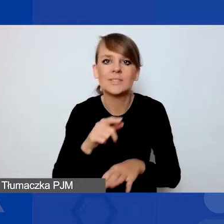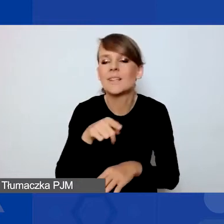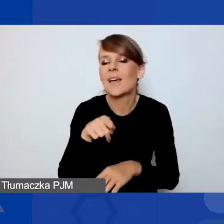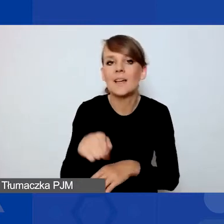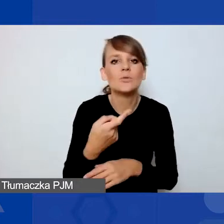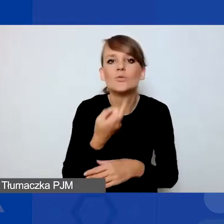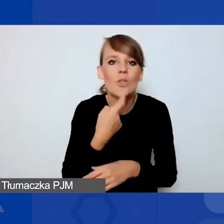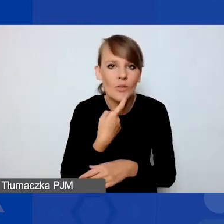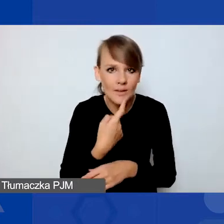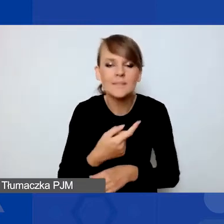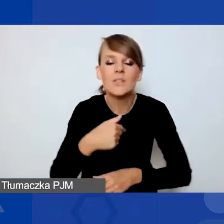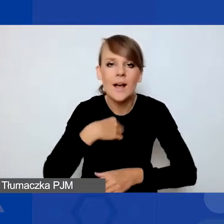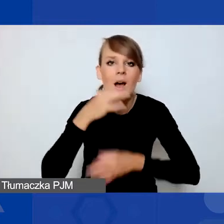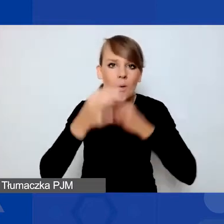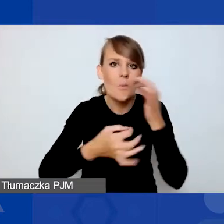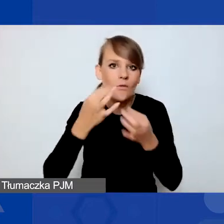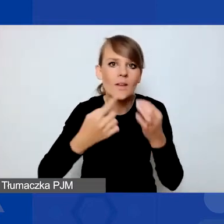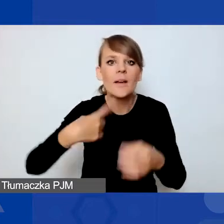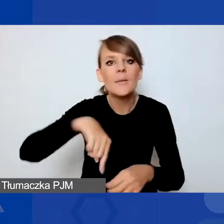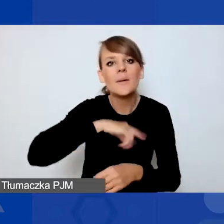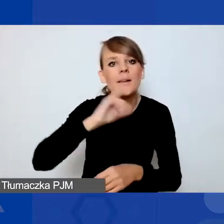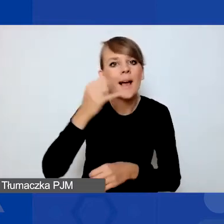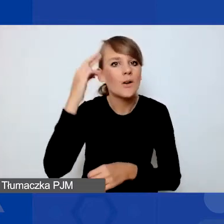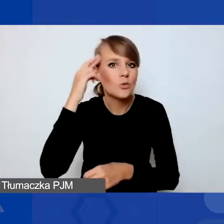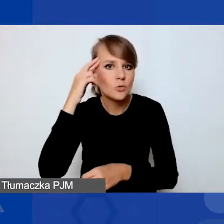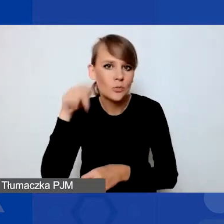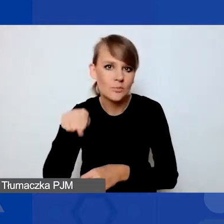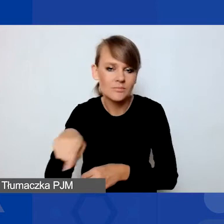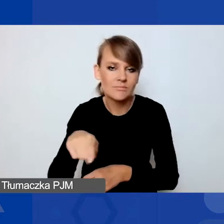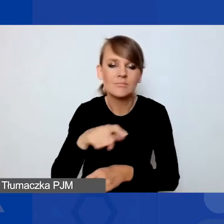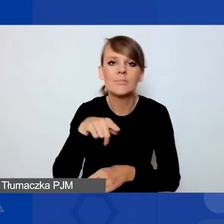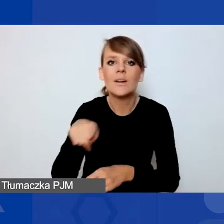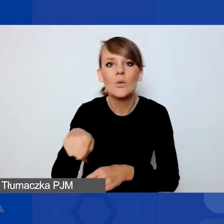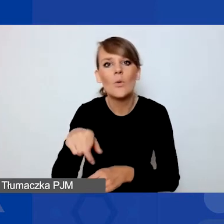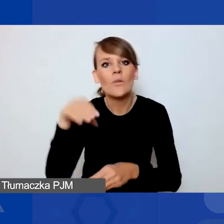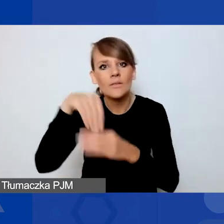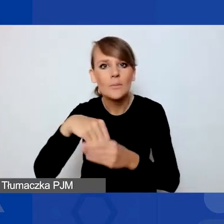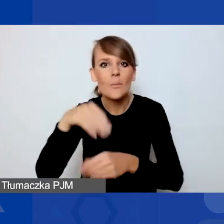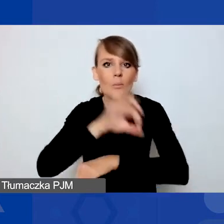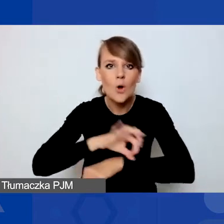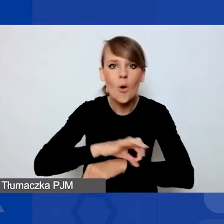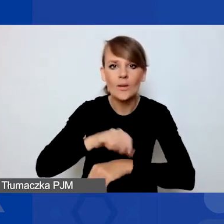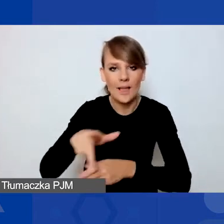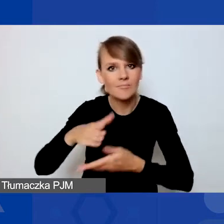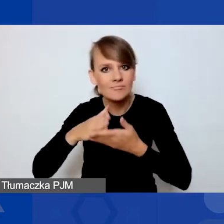więc opowiem, jak my w programie tę interwencyjność rozumiemy, tak żebyście mogli wiedzieć, z jakiego typu projektami,